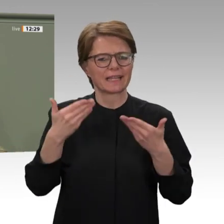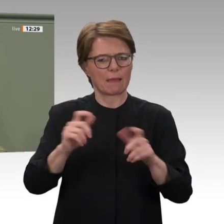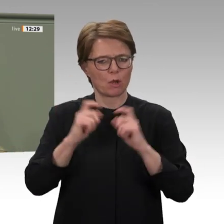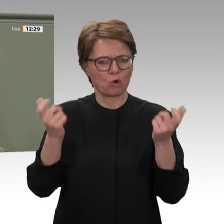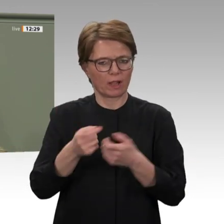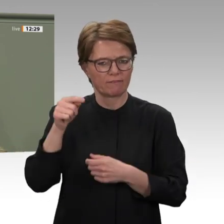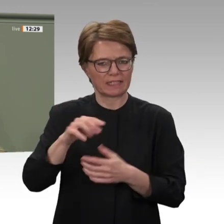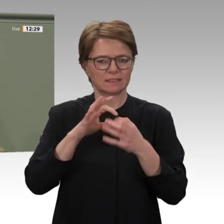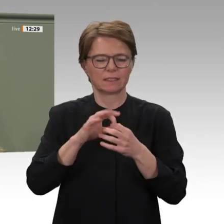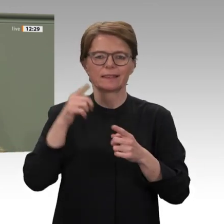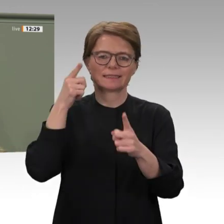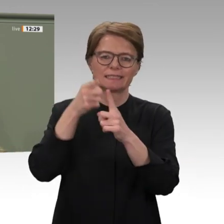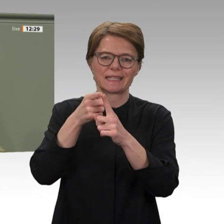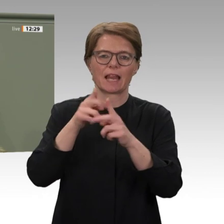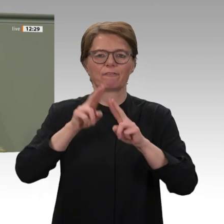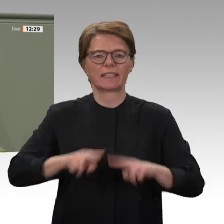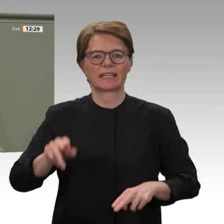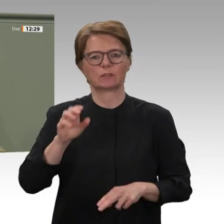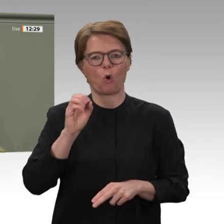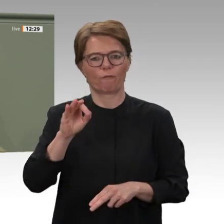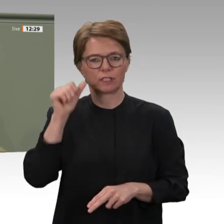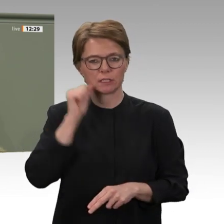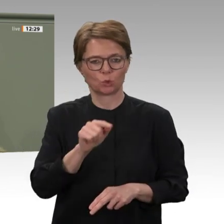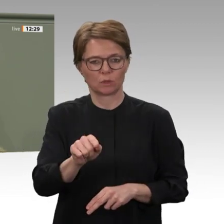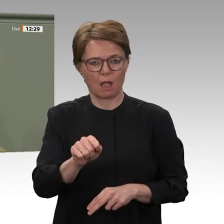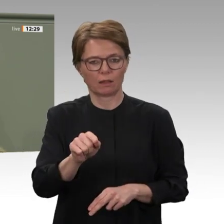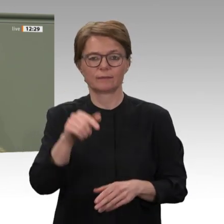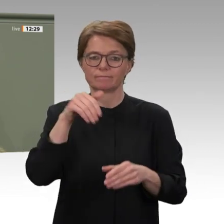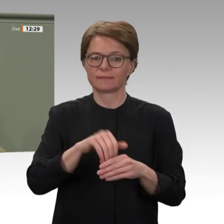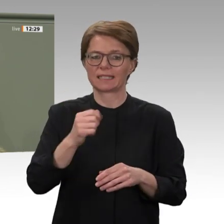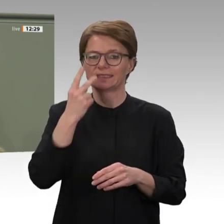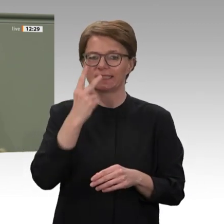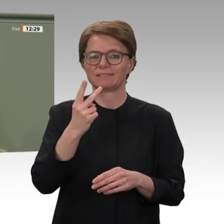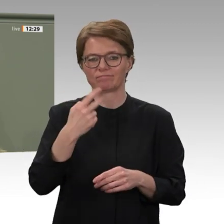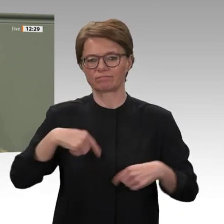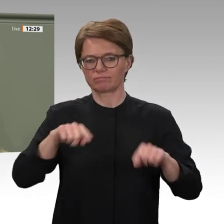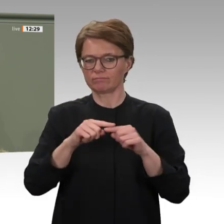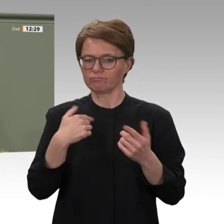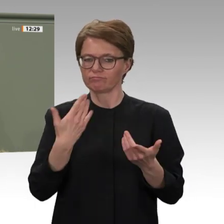im Auge behalten, ob die Regierung in der Lage ist, die Sicherheit und Rechte der